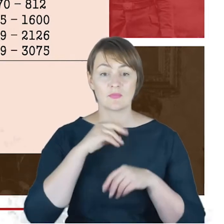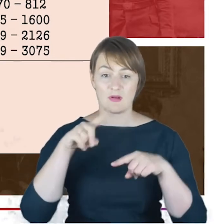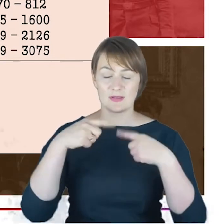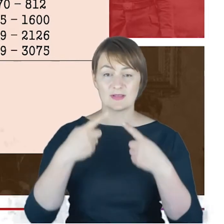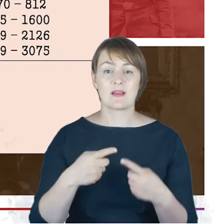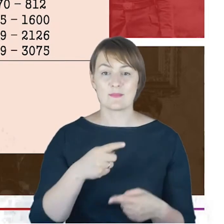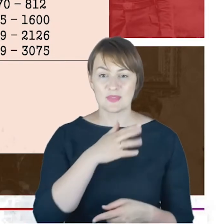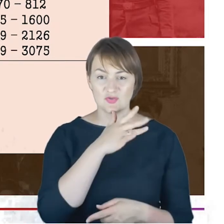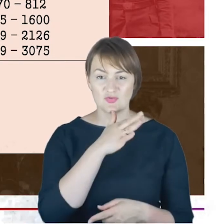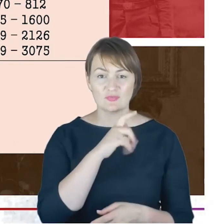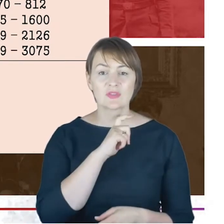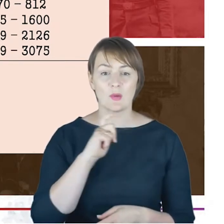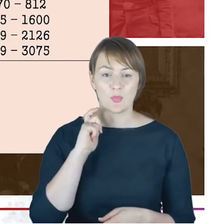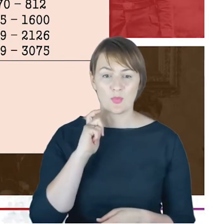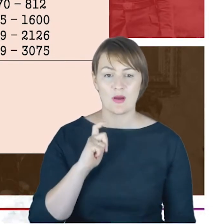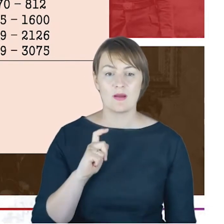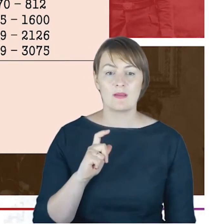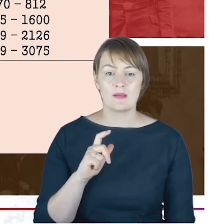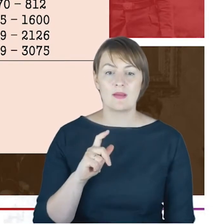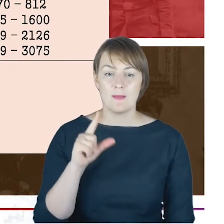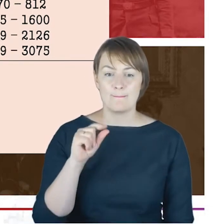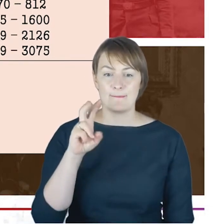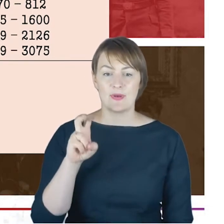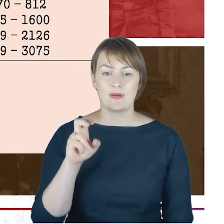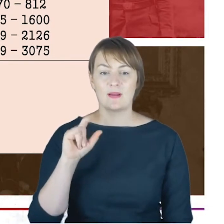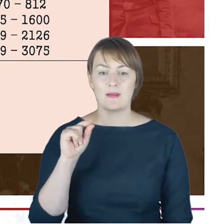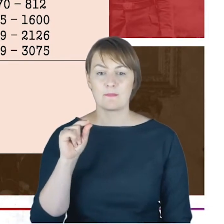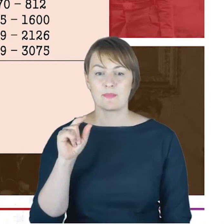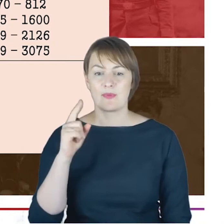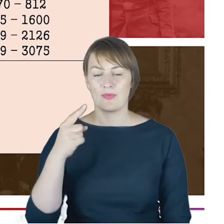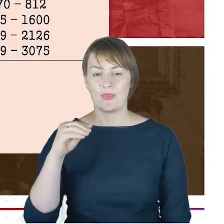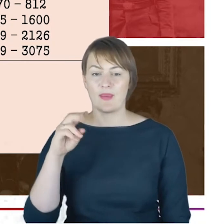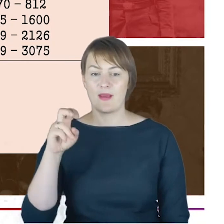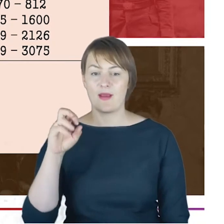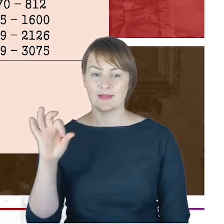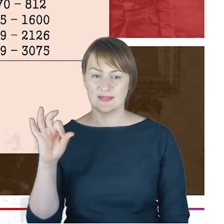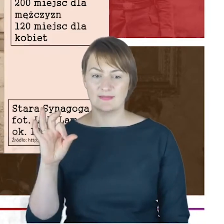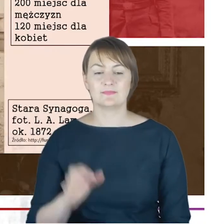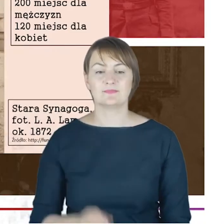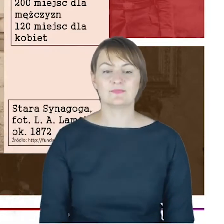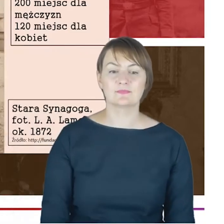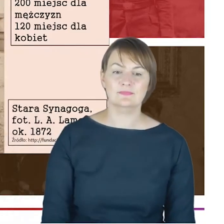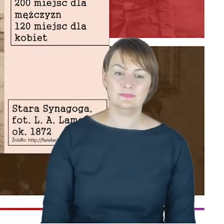i tutaj już, wybiegając w czasie, tylko próbowałem domknąć to wskazując na daty zniszczenie Wielkiej Synagogi.